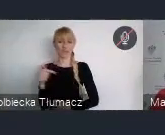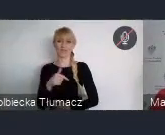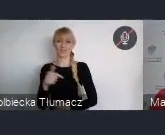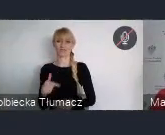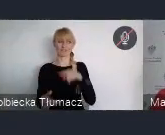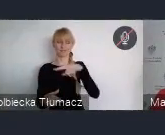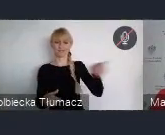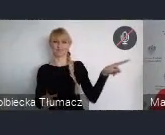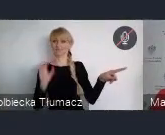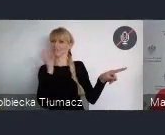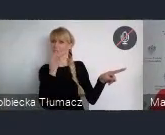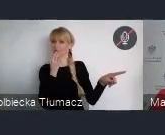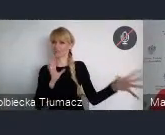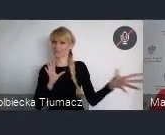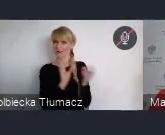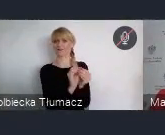jako równego partnera.